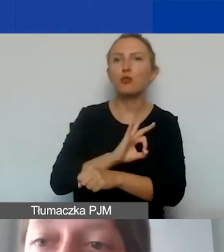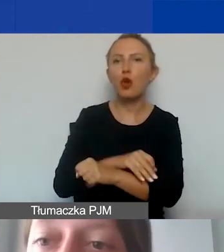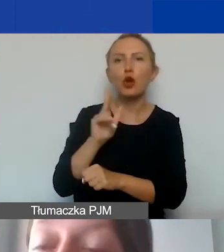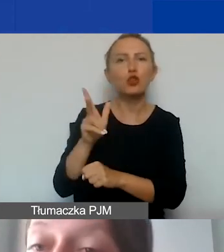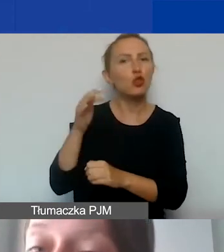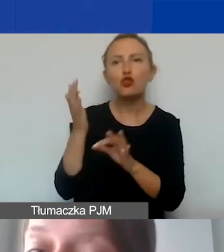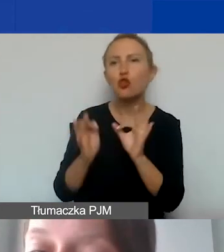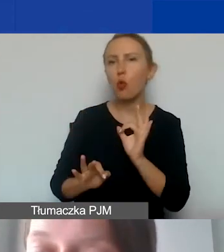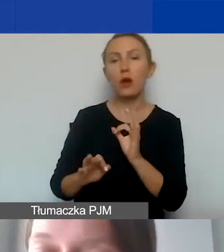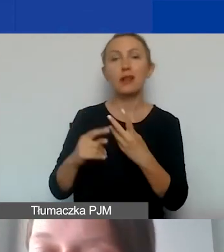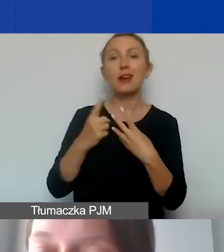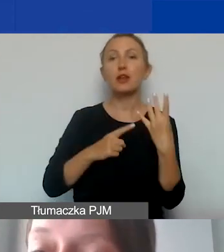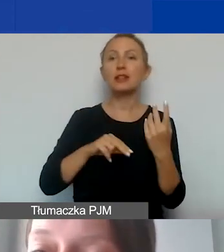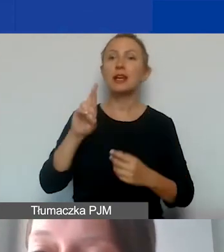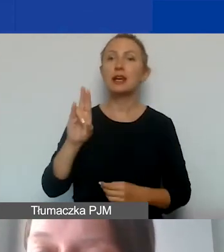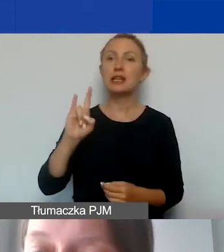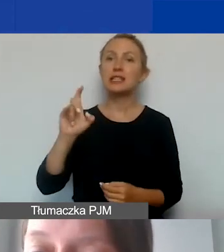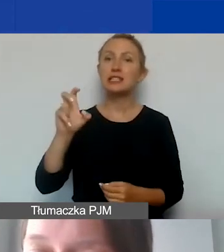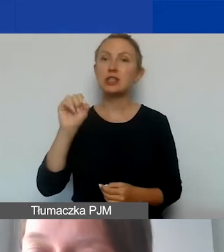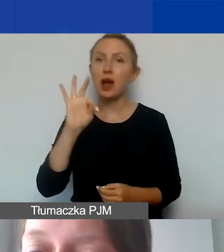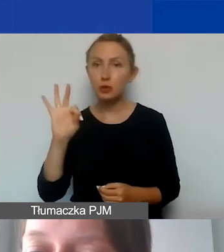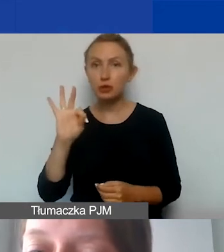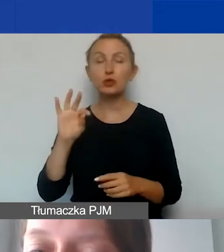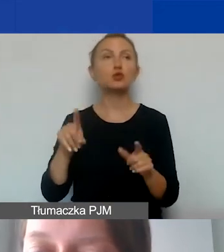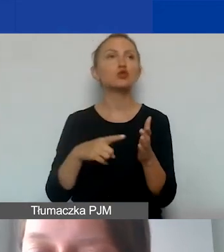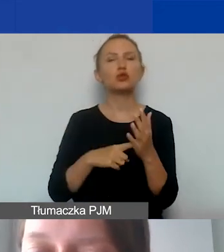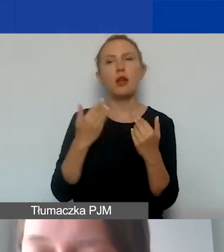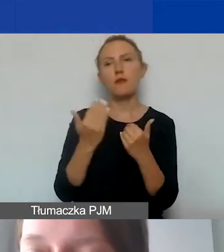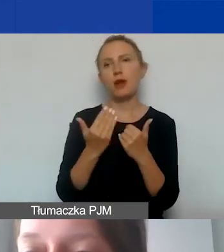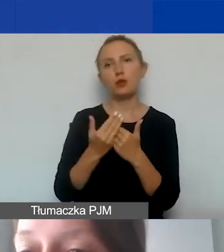Rozliczamy się ryczałtem. To oznacza, że poszczególne faktury nie będą raportowane,